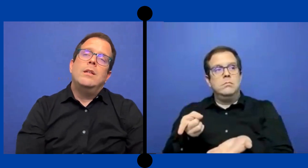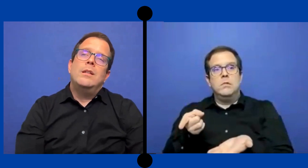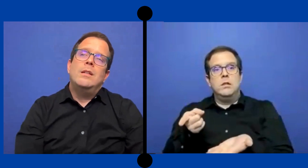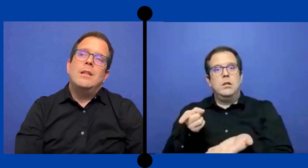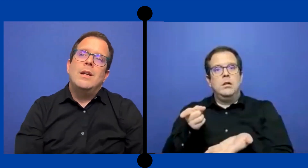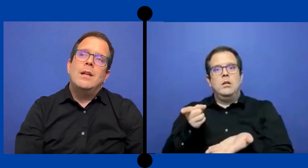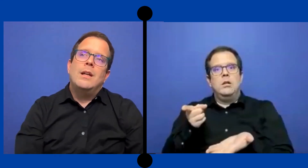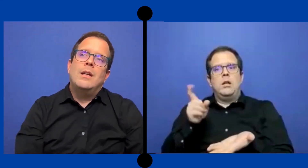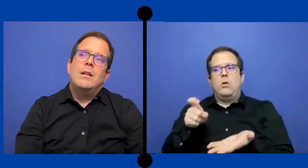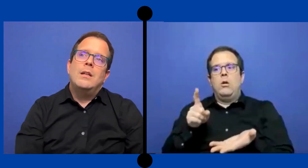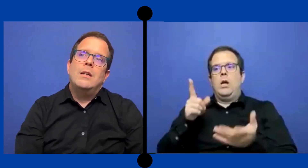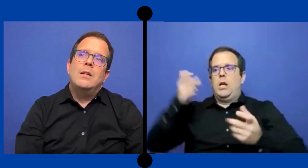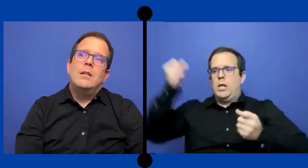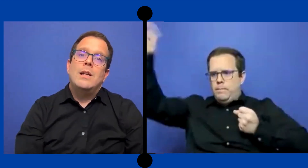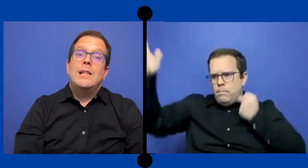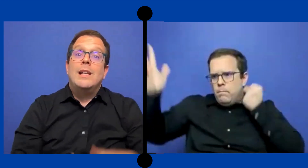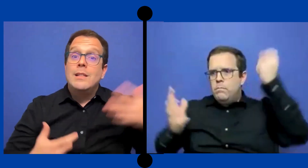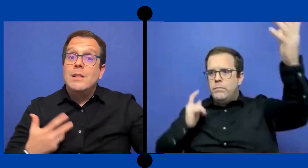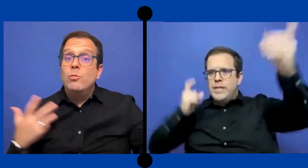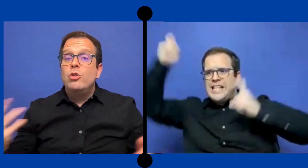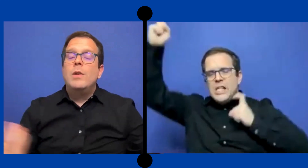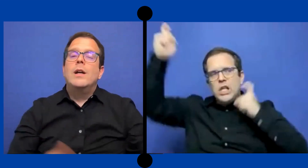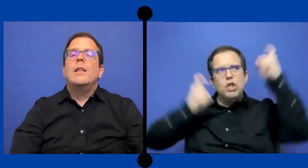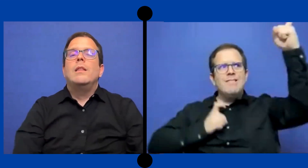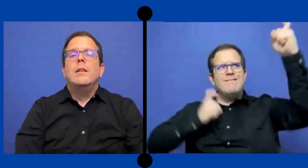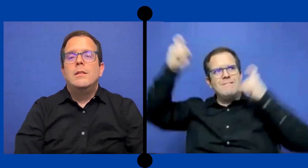Y tenía que hacer la señas mucho más grande.